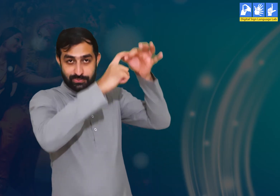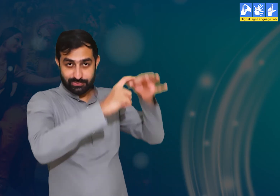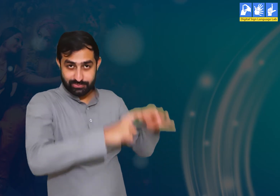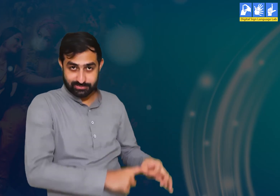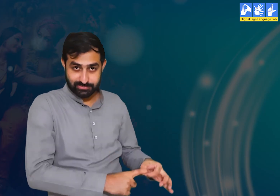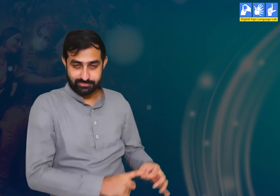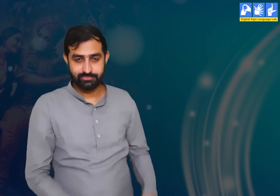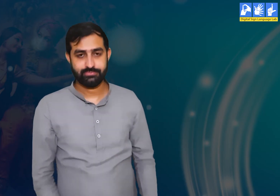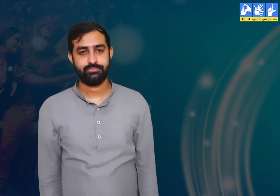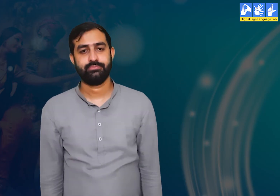प्रश्न